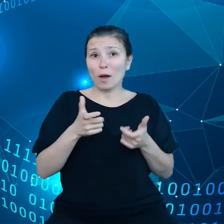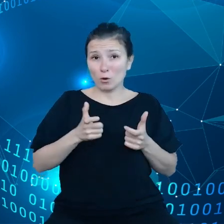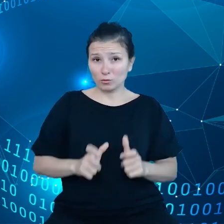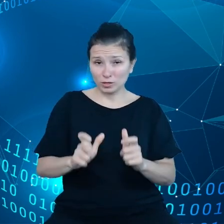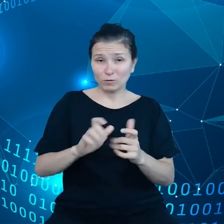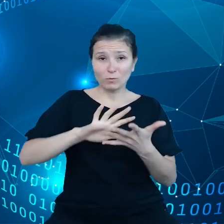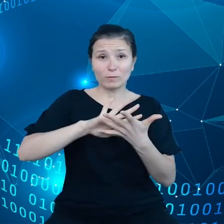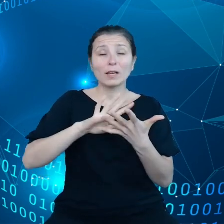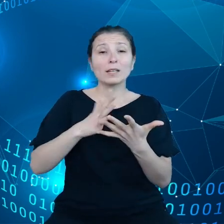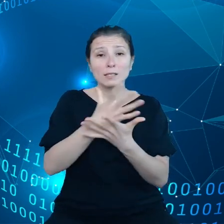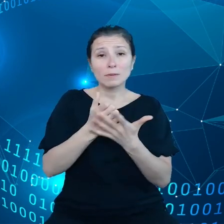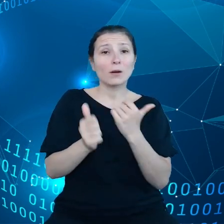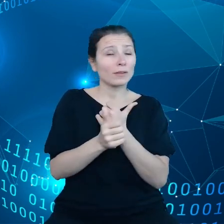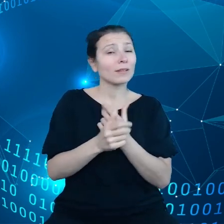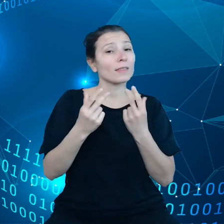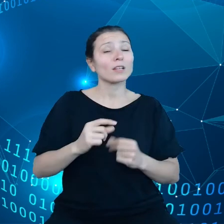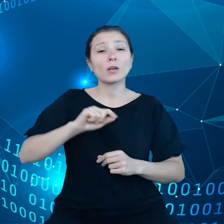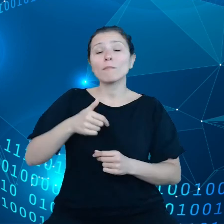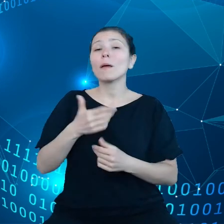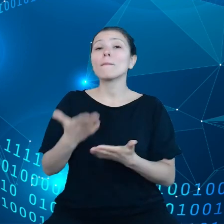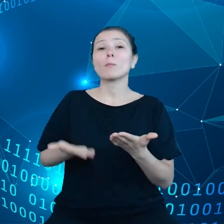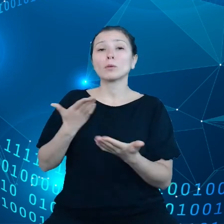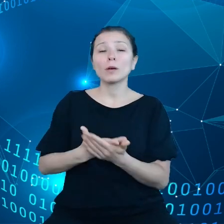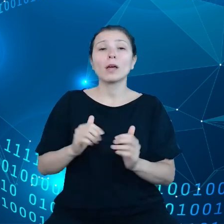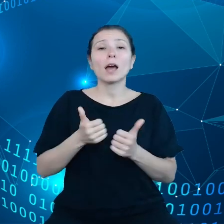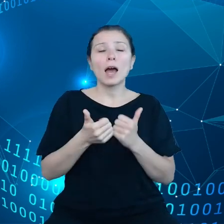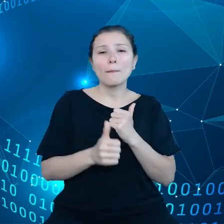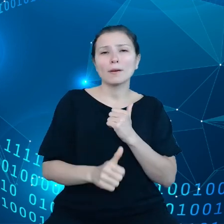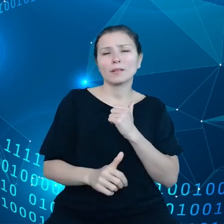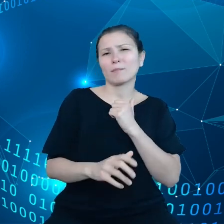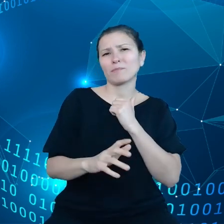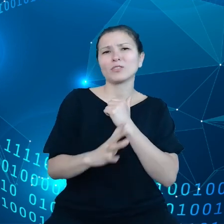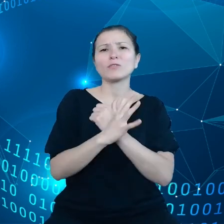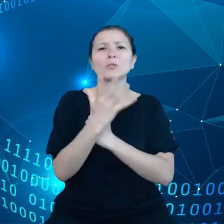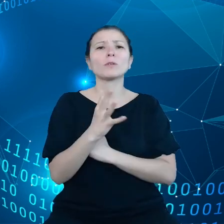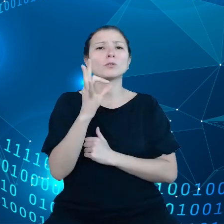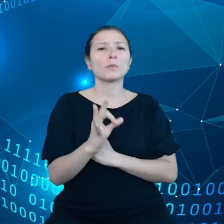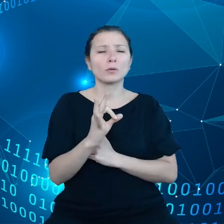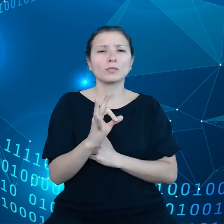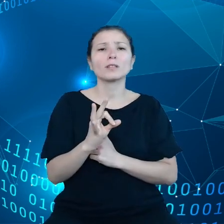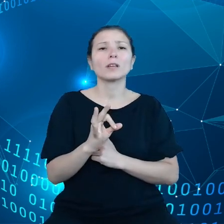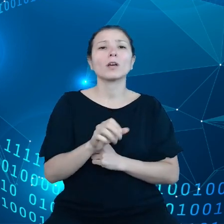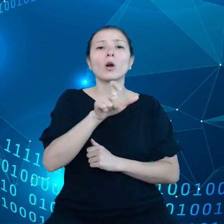Chcemy, żeby 75% przedsiębiorców wykorzystywało do roku 2030